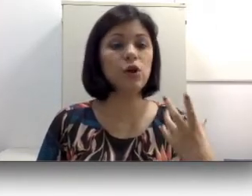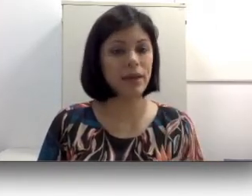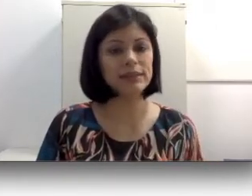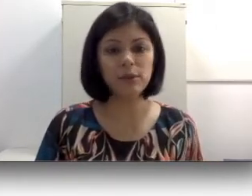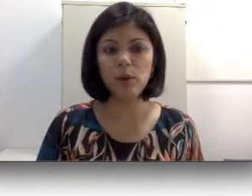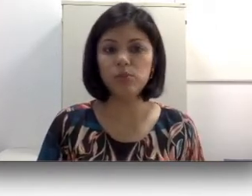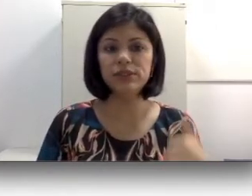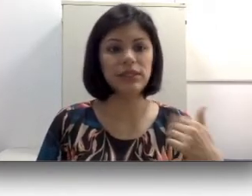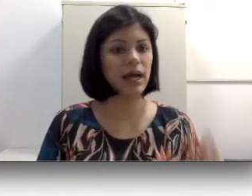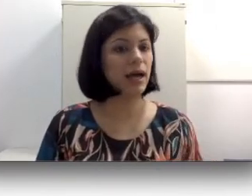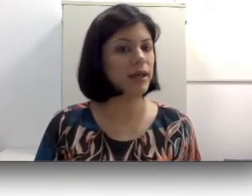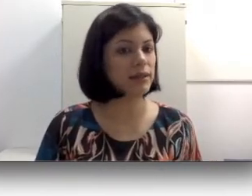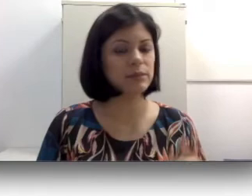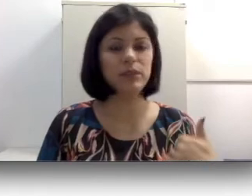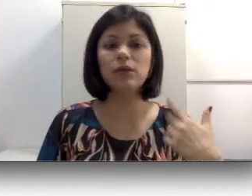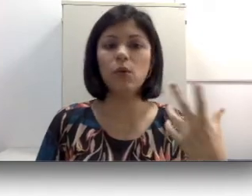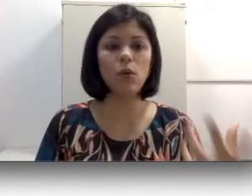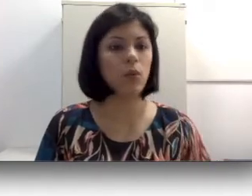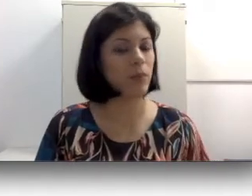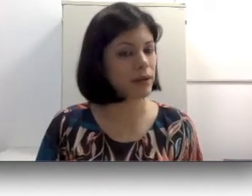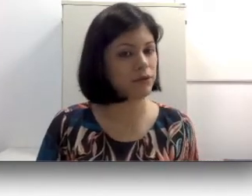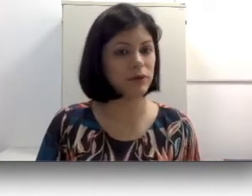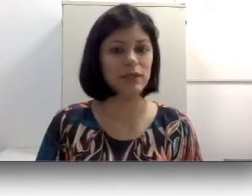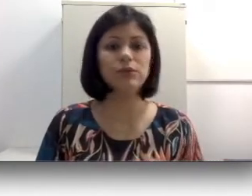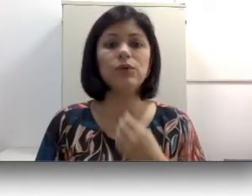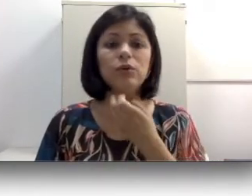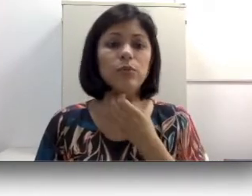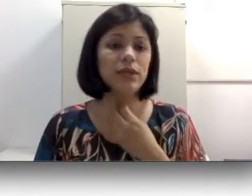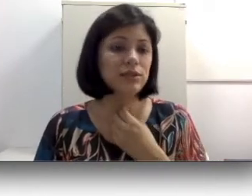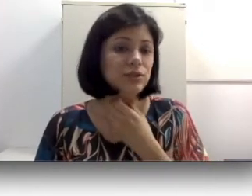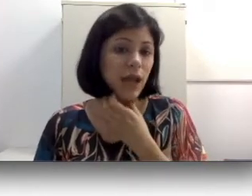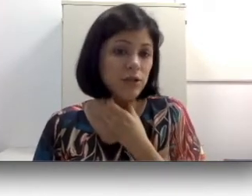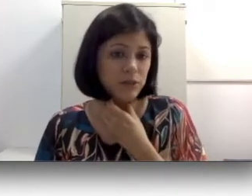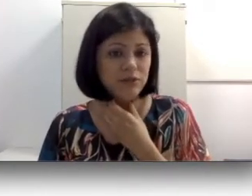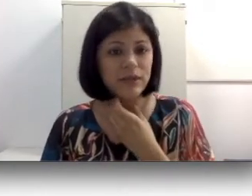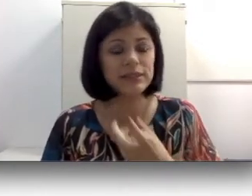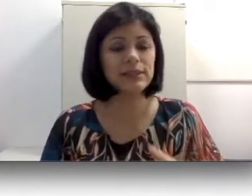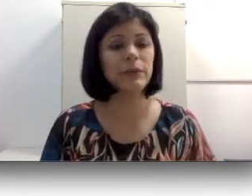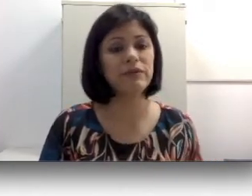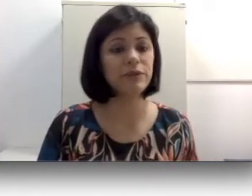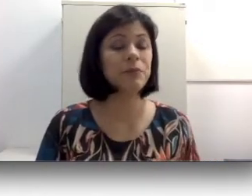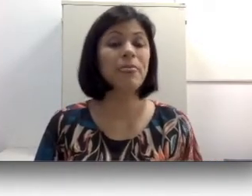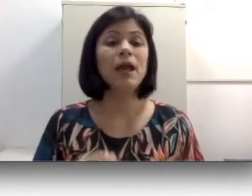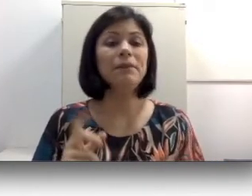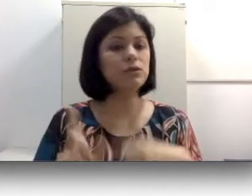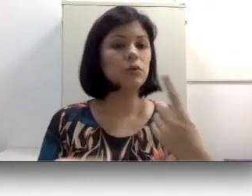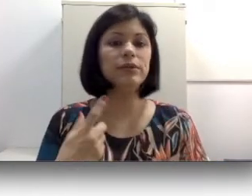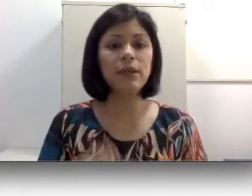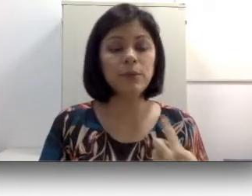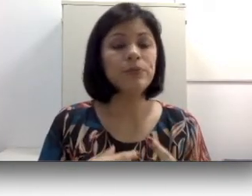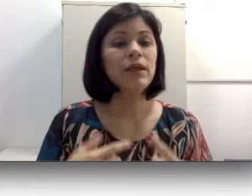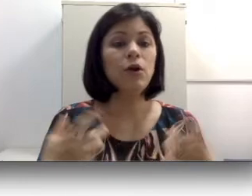o aparelho fonador, o que causa uma vibração, mas com o tempo, como esse som não tem para